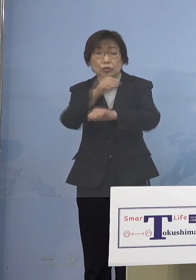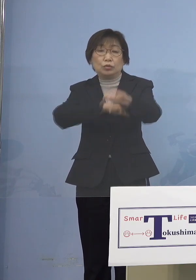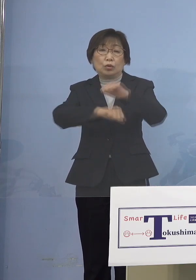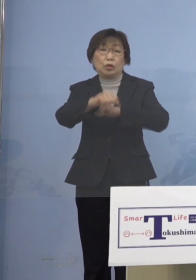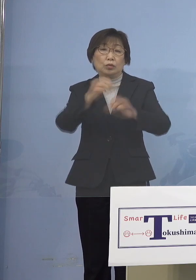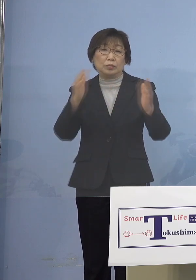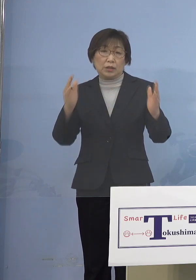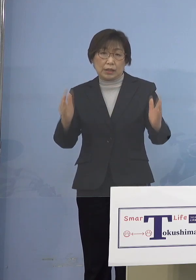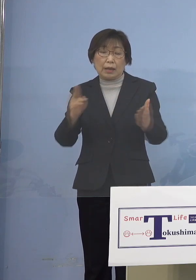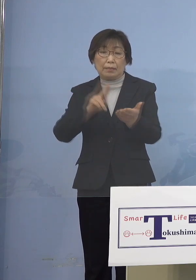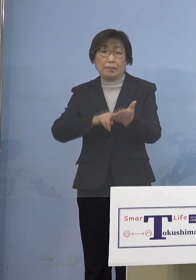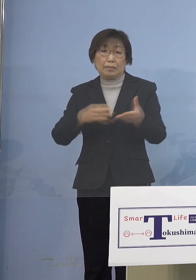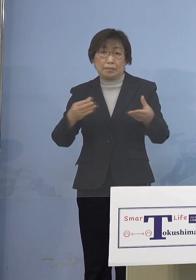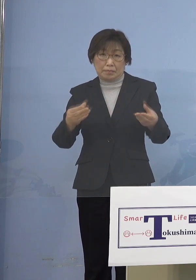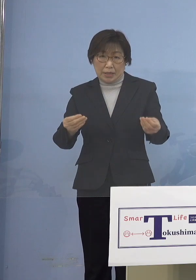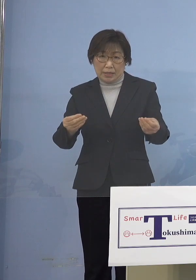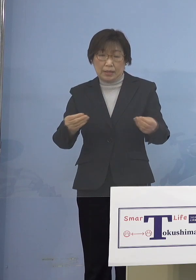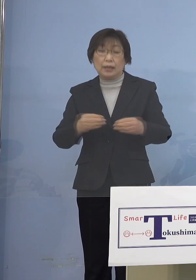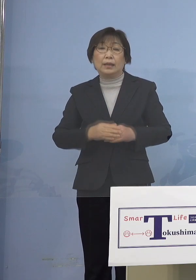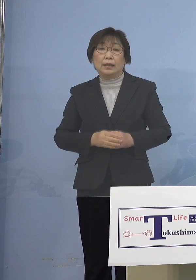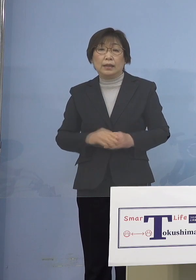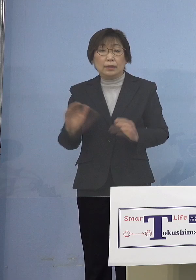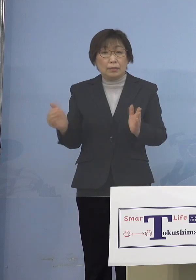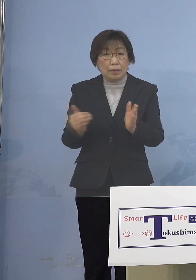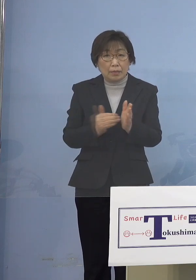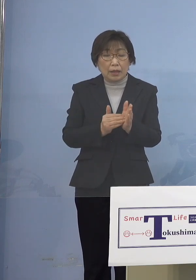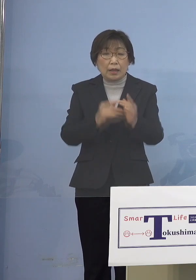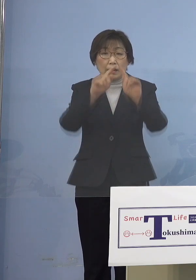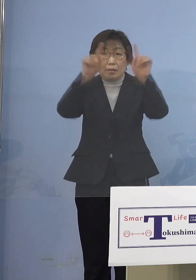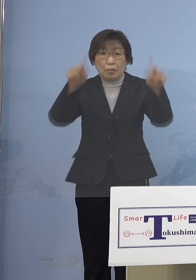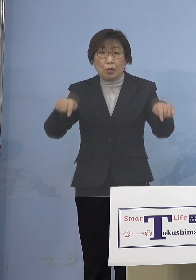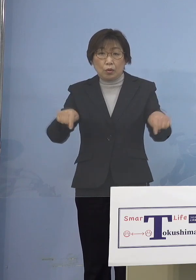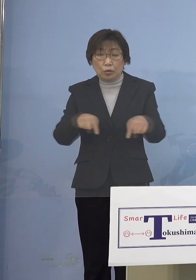これまでもボードいろいろ ご説明させていただきました